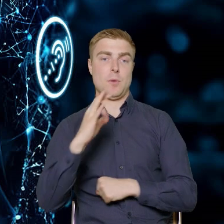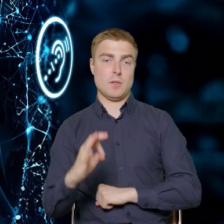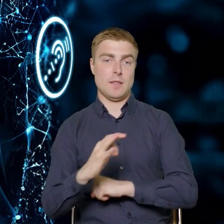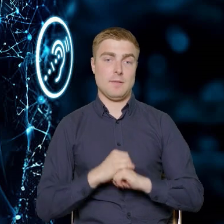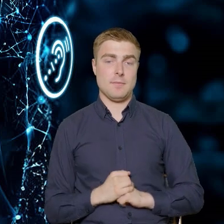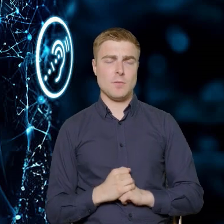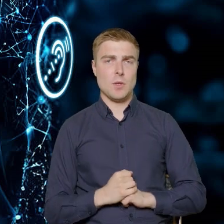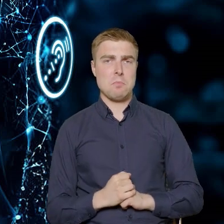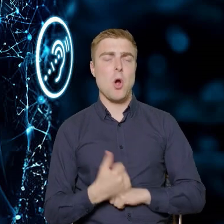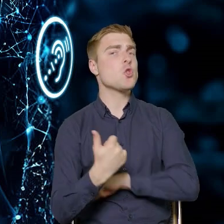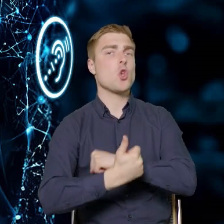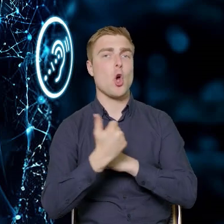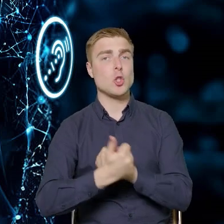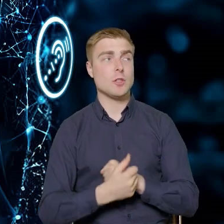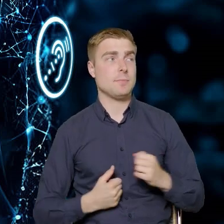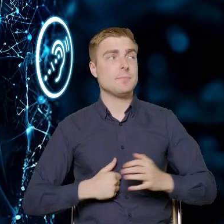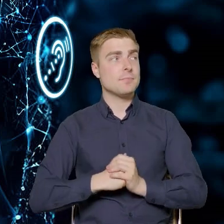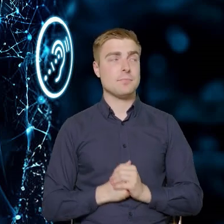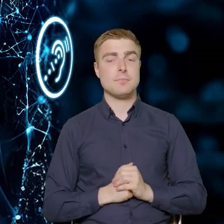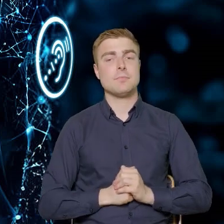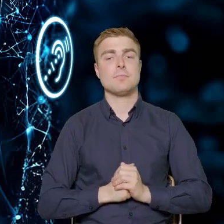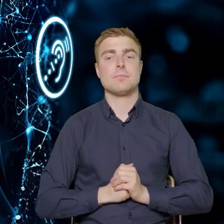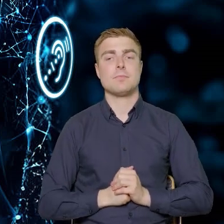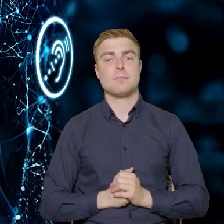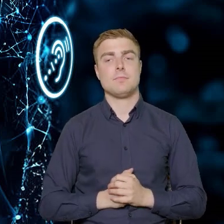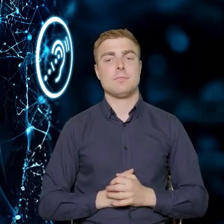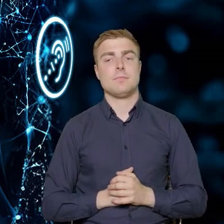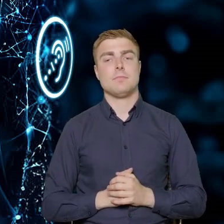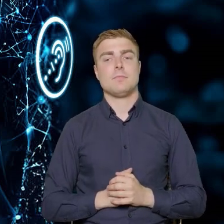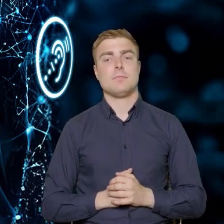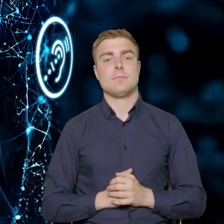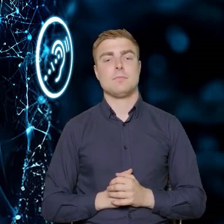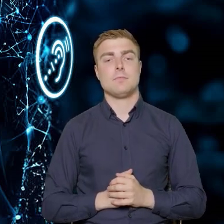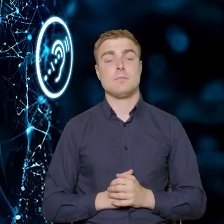Chodzi o to, że 40% uczestników